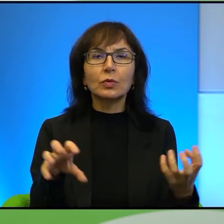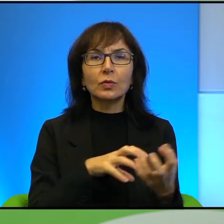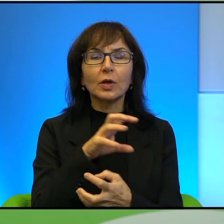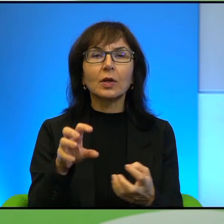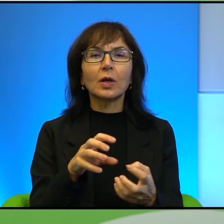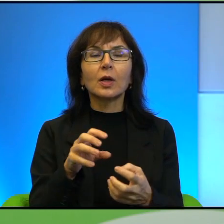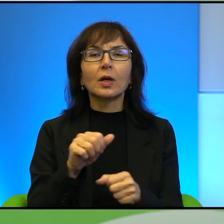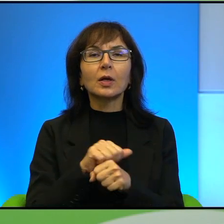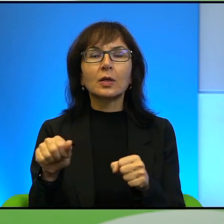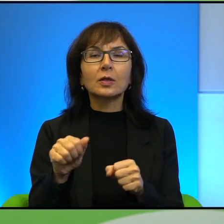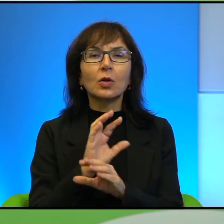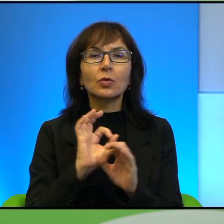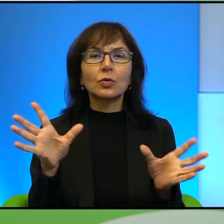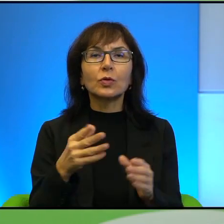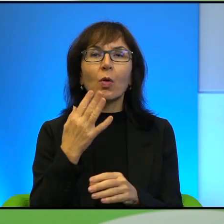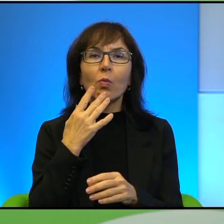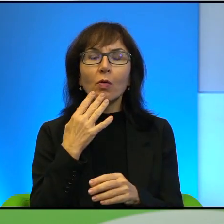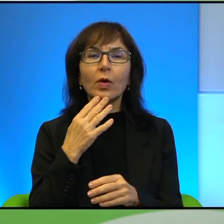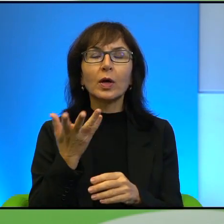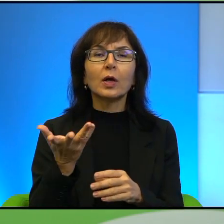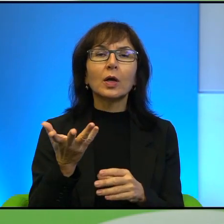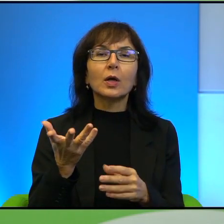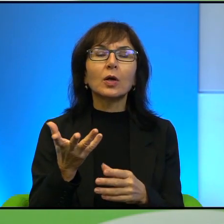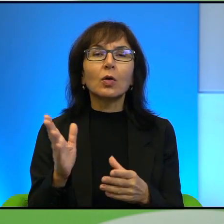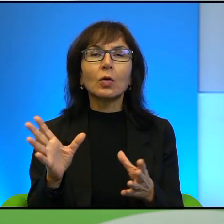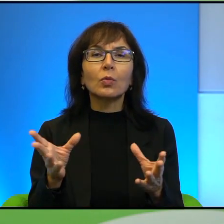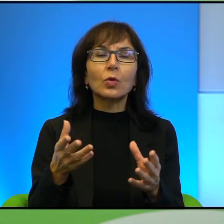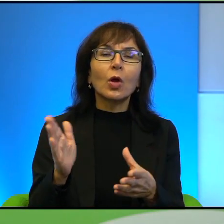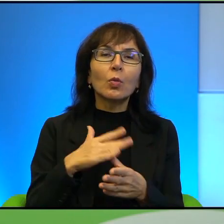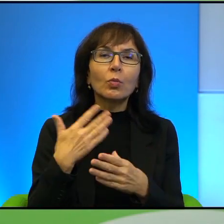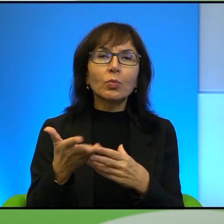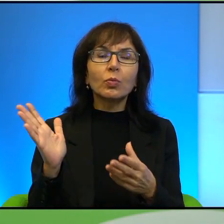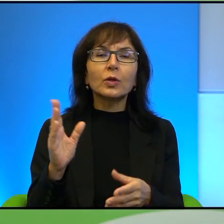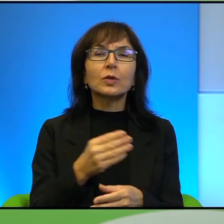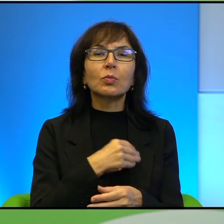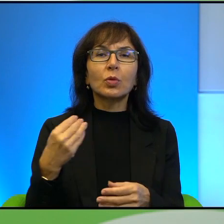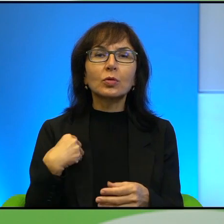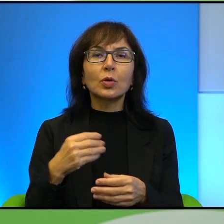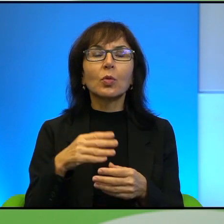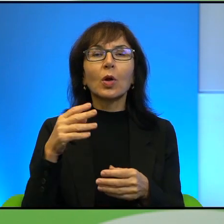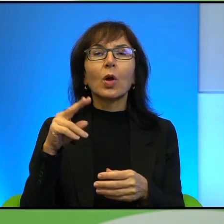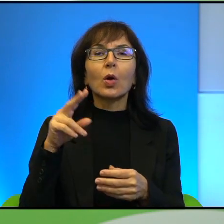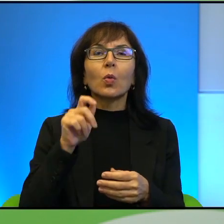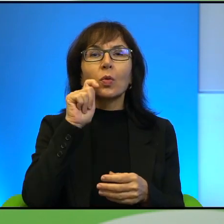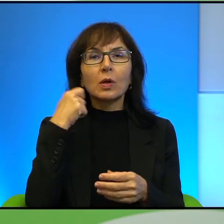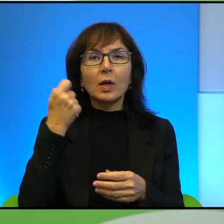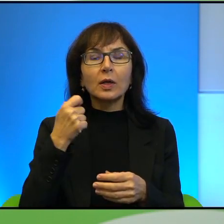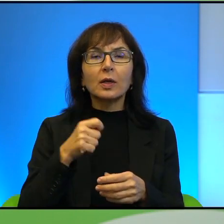jest oczywiście mowa o relacjach polsko-ukraińskich, jest Pan też autorem wywiadu z Jurijem Andruchowyczem, który również jest gościem festiwalu,